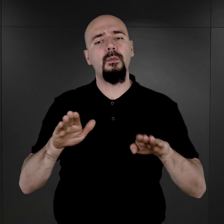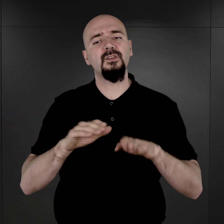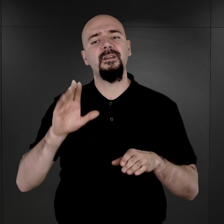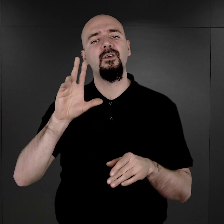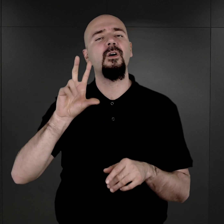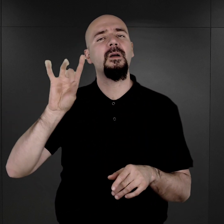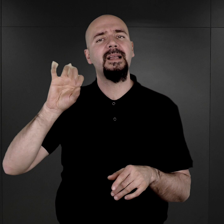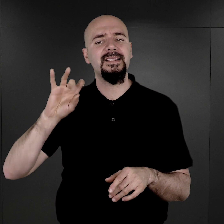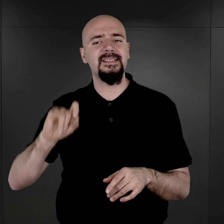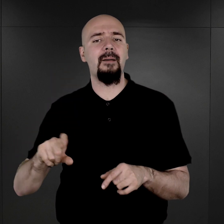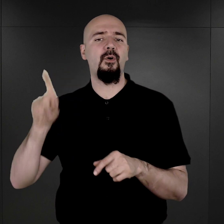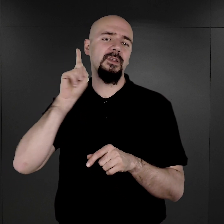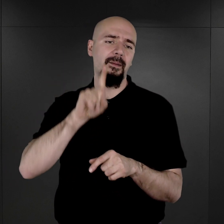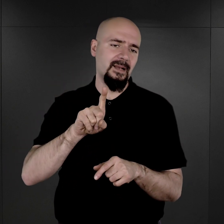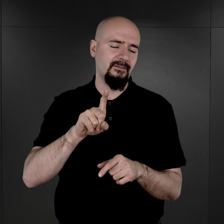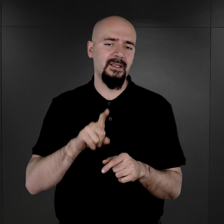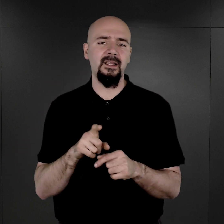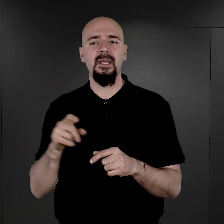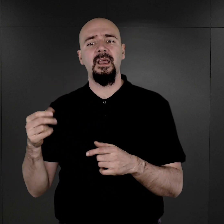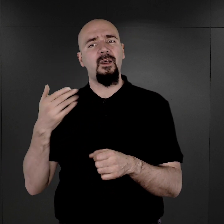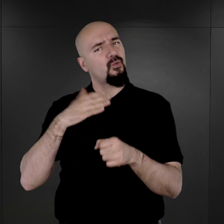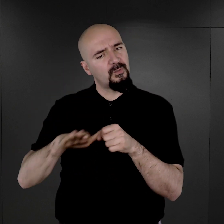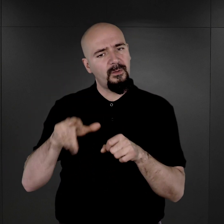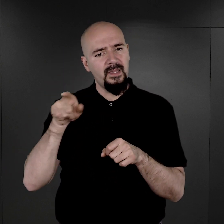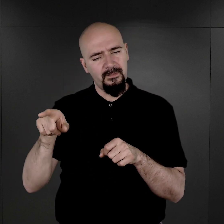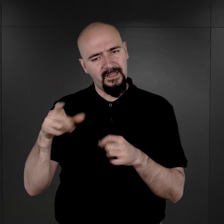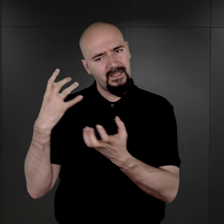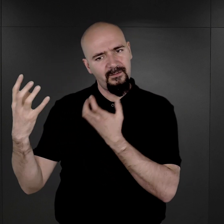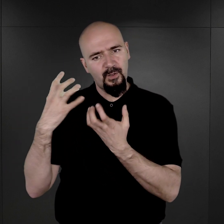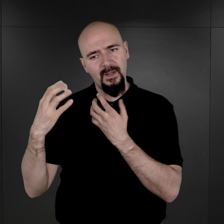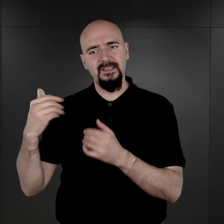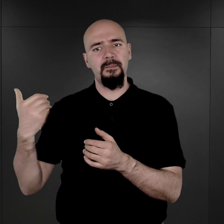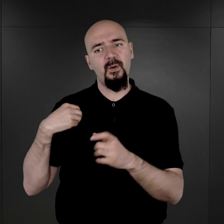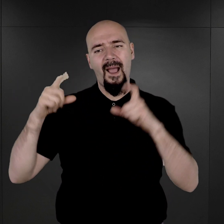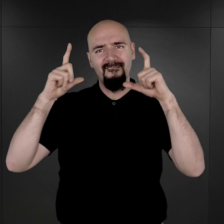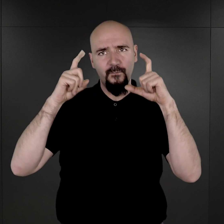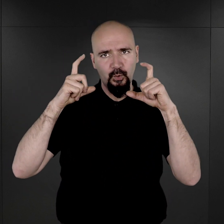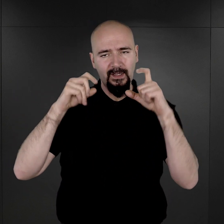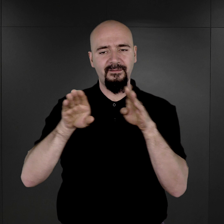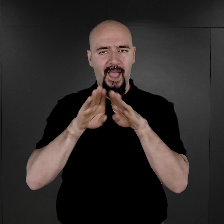I rzeczywiście uzupełnieniem tych informacji była fotografia obozowa.